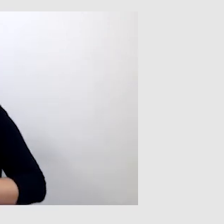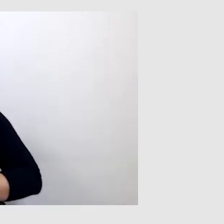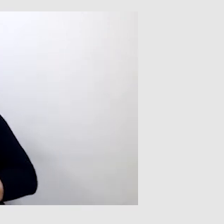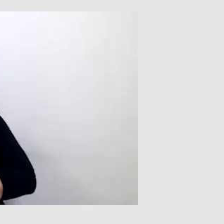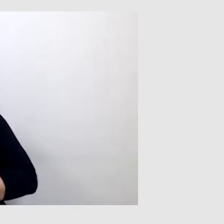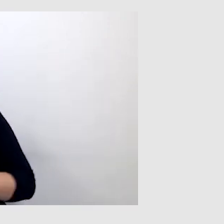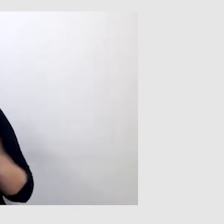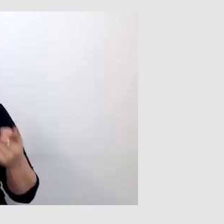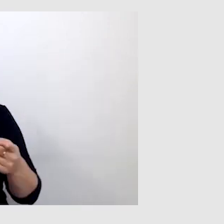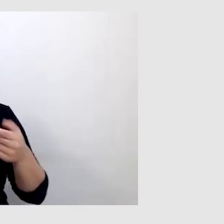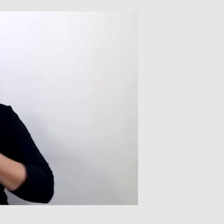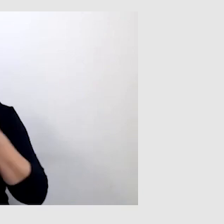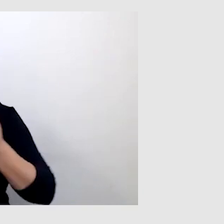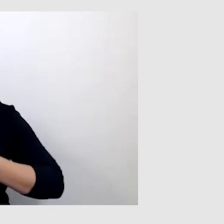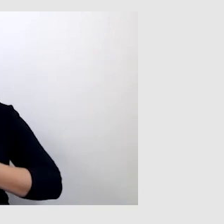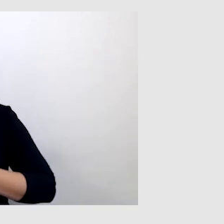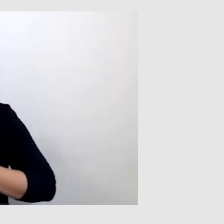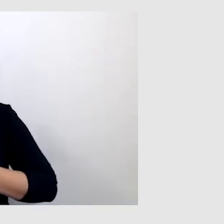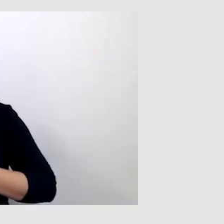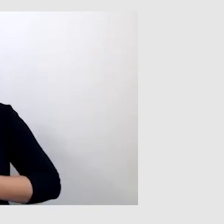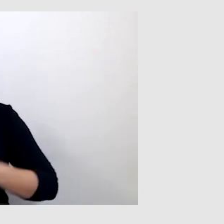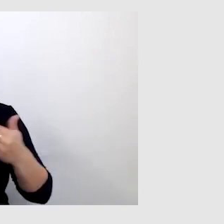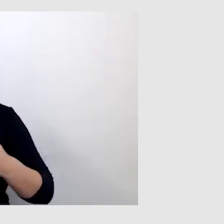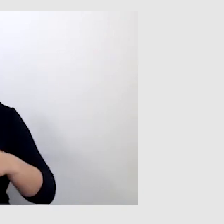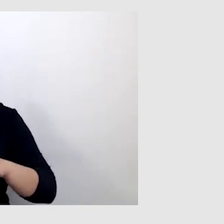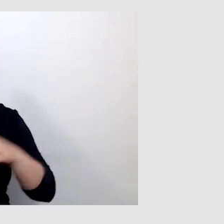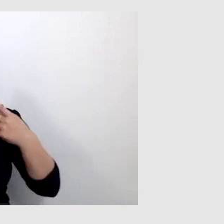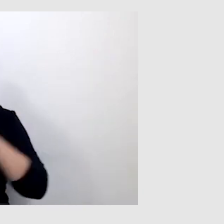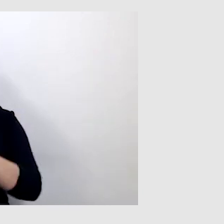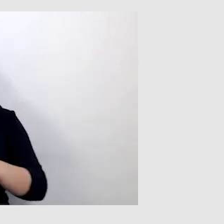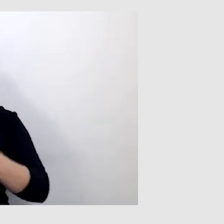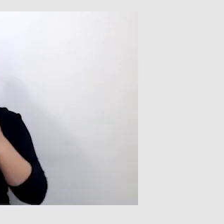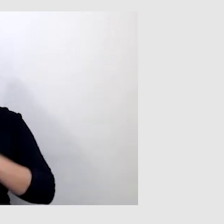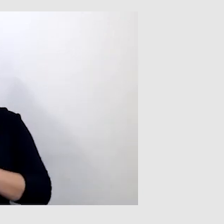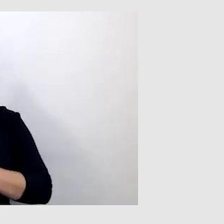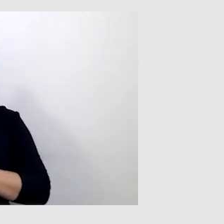robimy to tak, aby można było jednocześnie skorzystać z obydwu usług.